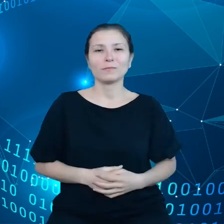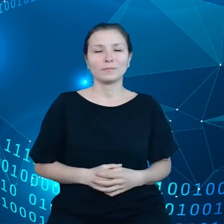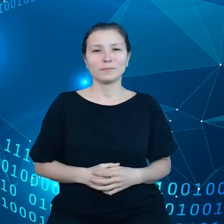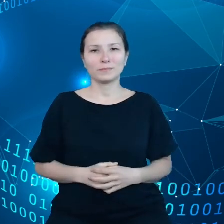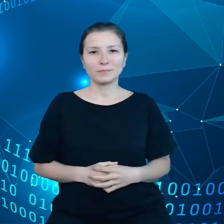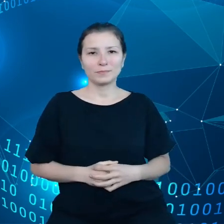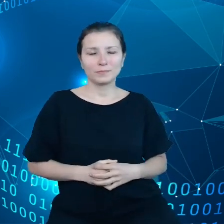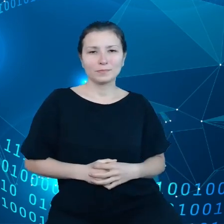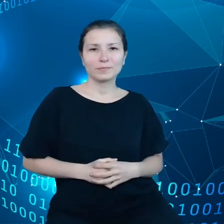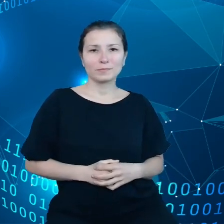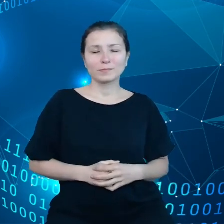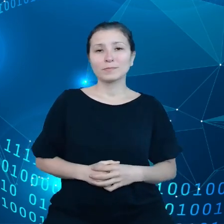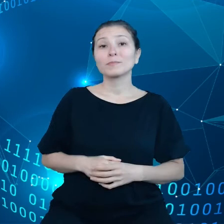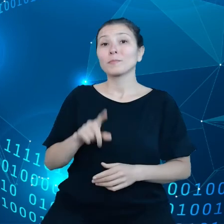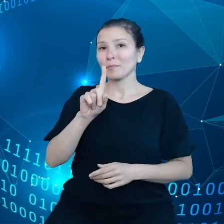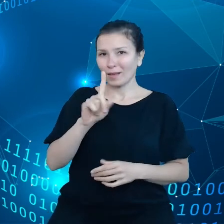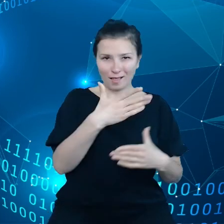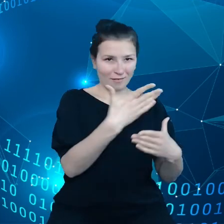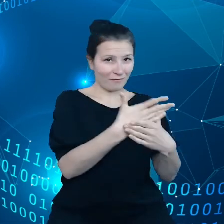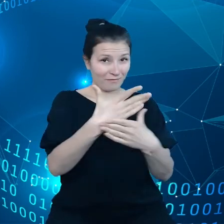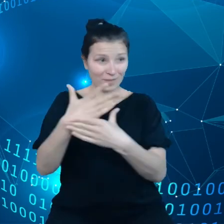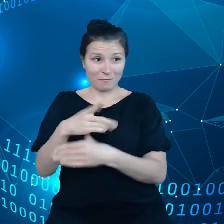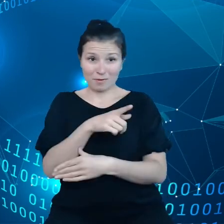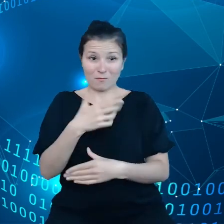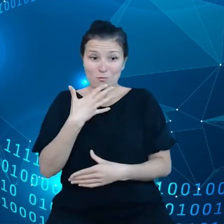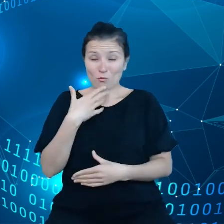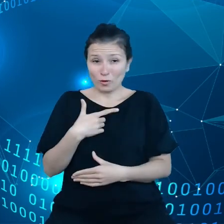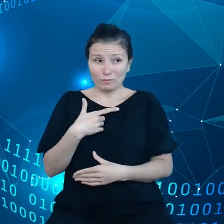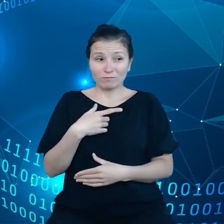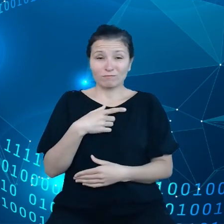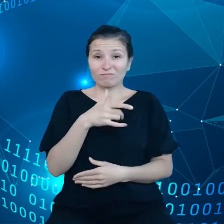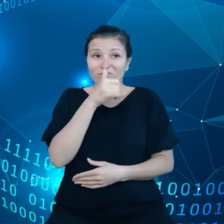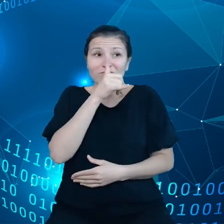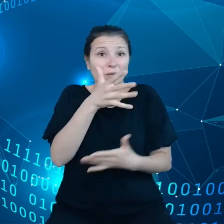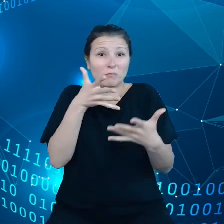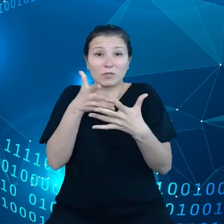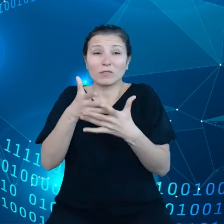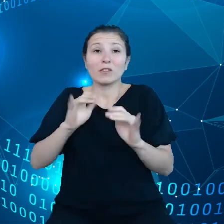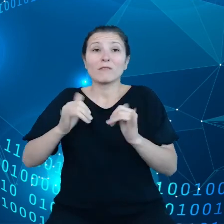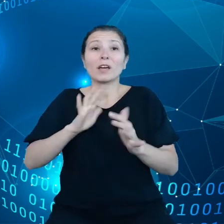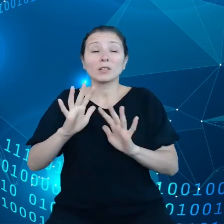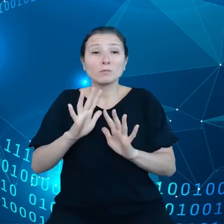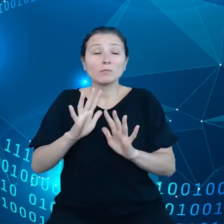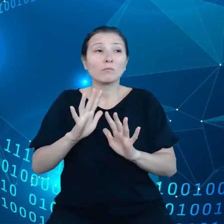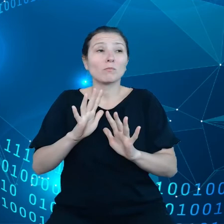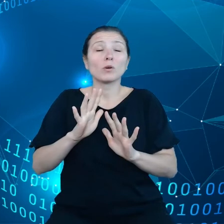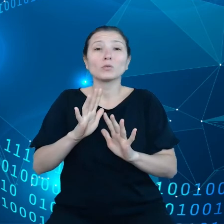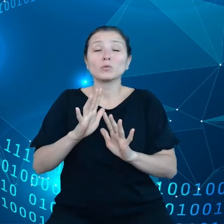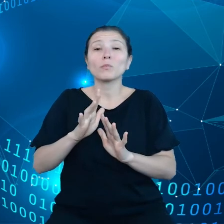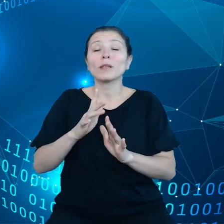Ale przedsiębiorstwa mówią nam, że nie są w stanie przewidzieć, w jaki sposób spłyną do nich żądania o dane z rządu